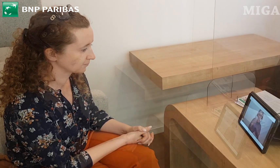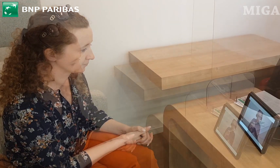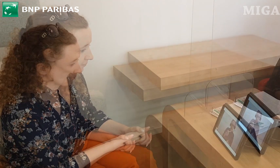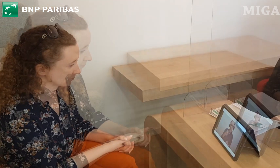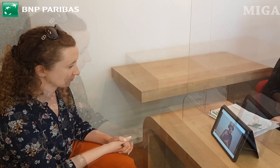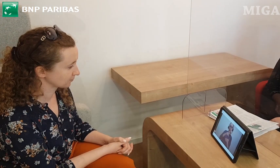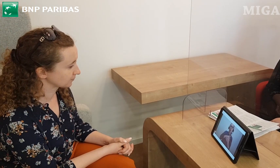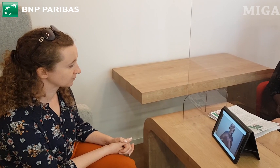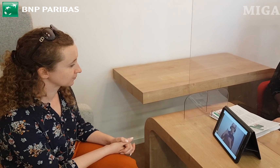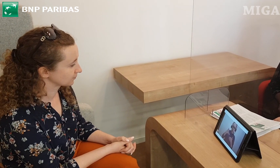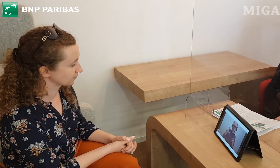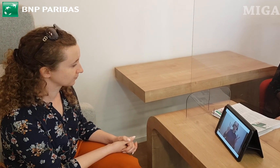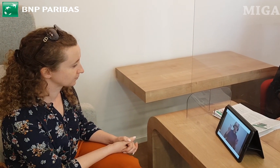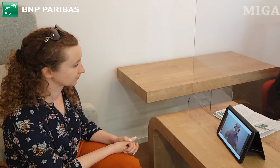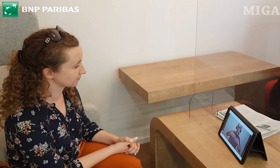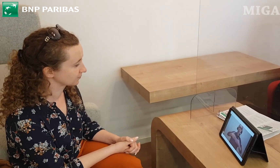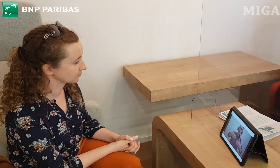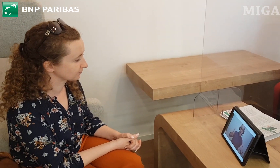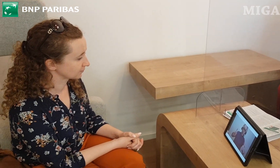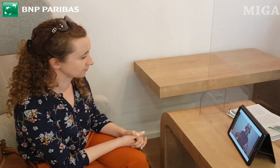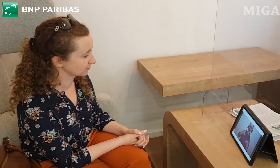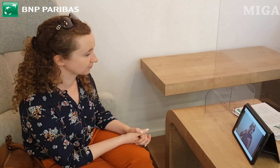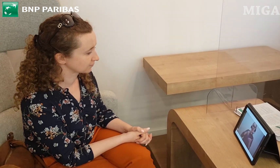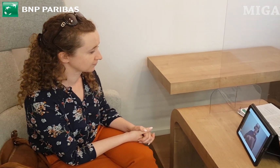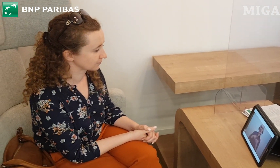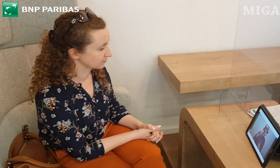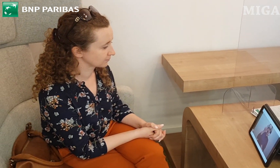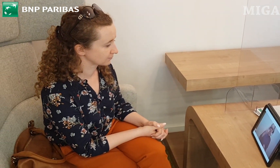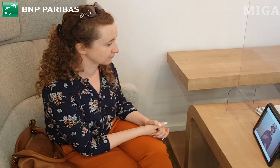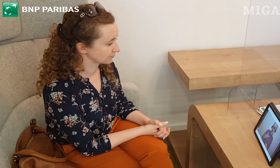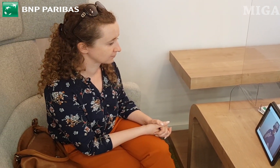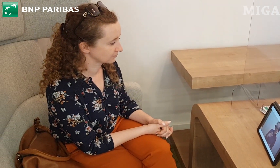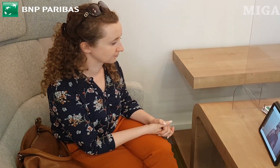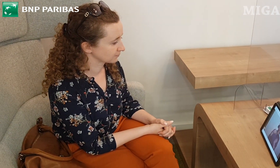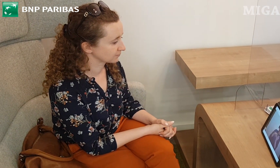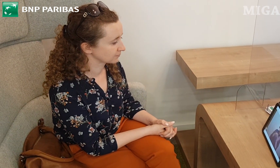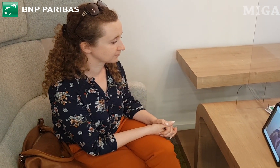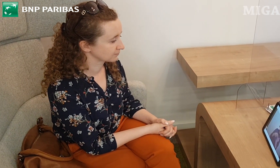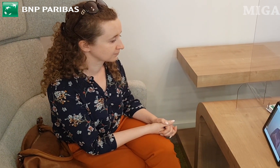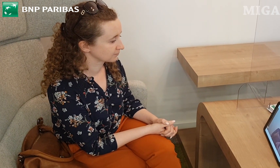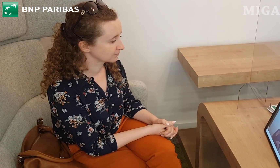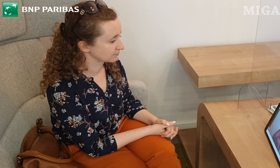Konto to oferuje 3 wyjątkowe karty debetowe.